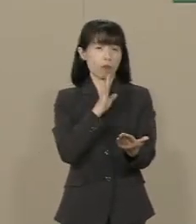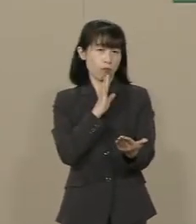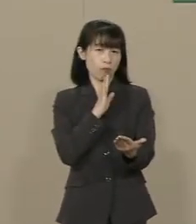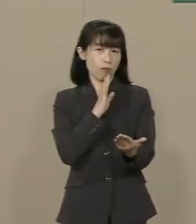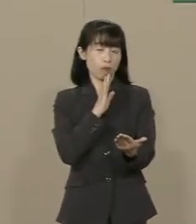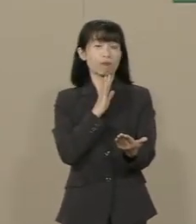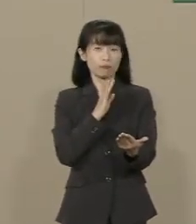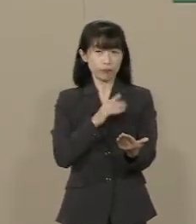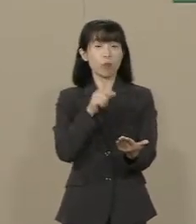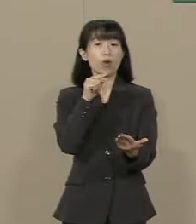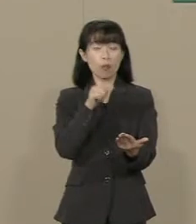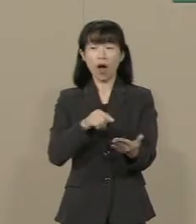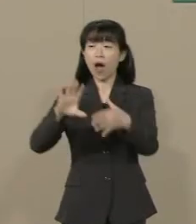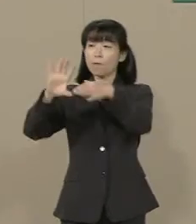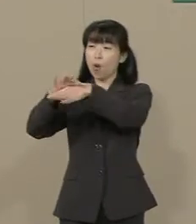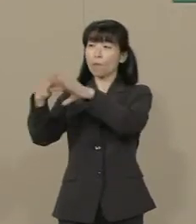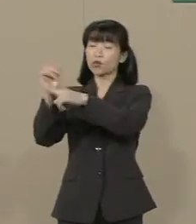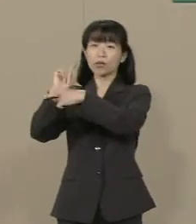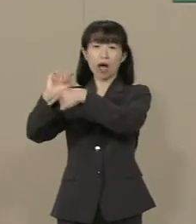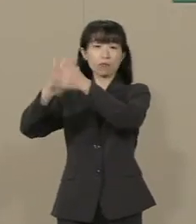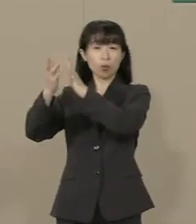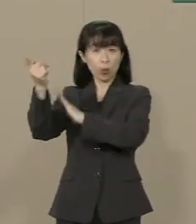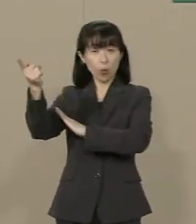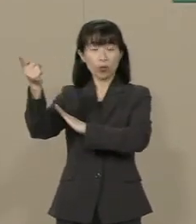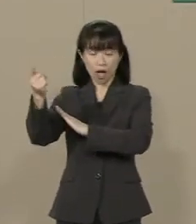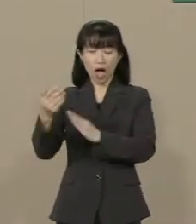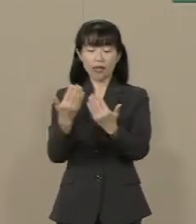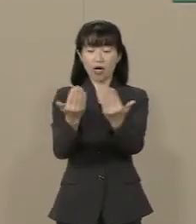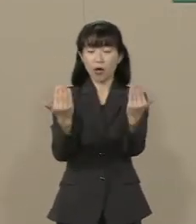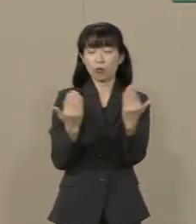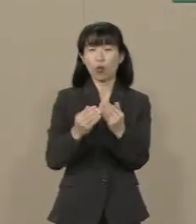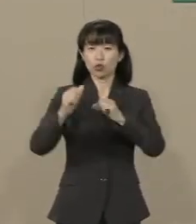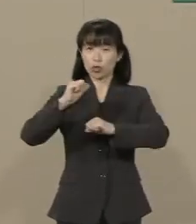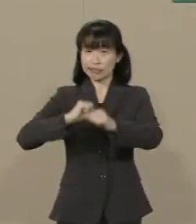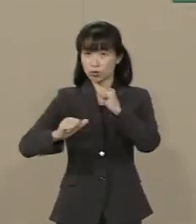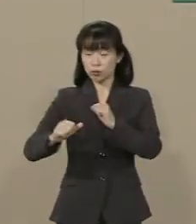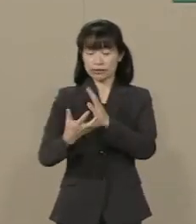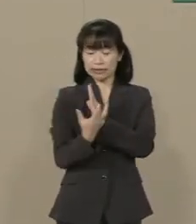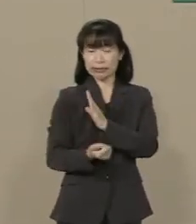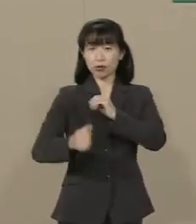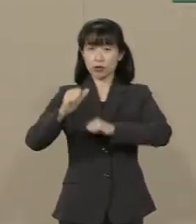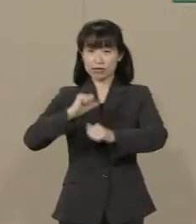それは文科行政が学問の自由や 信教の自由を理解せず